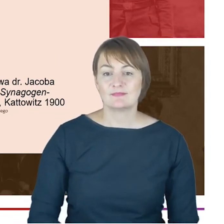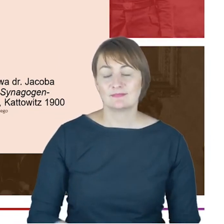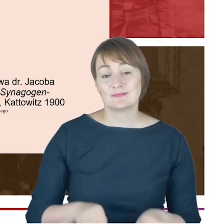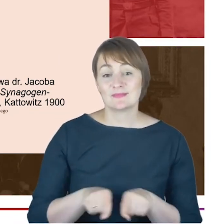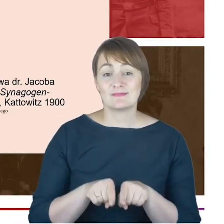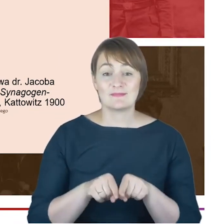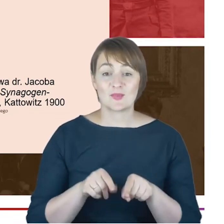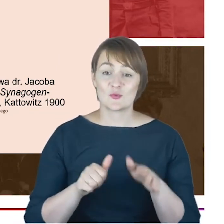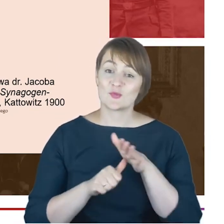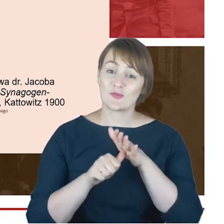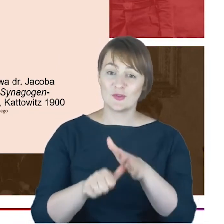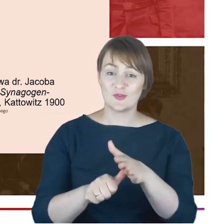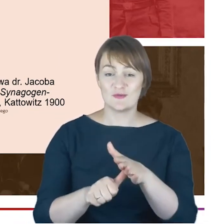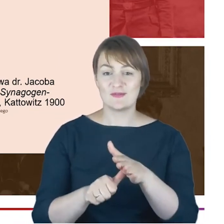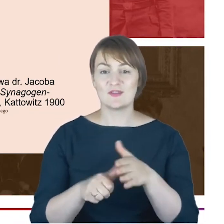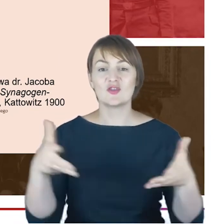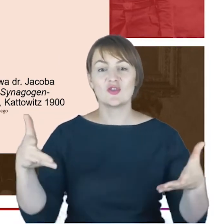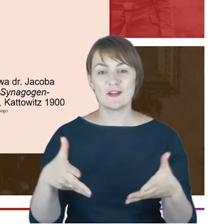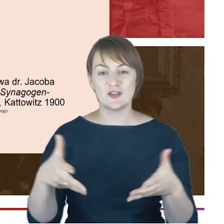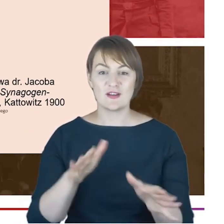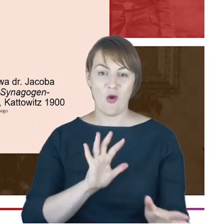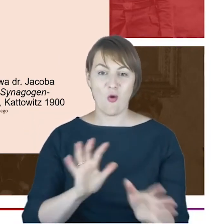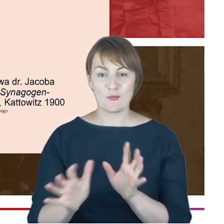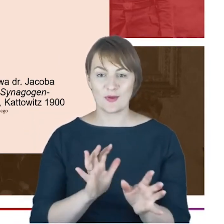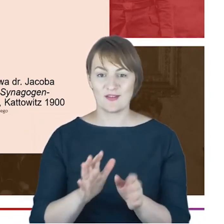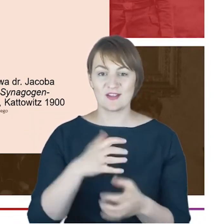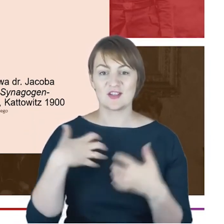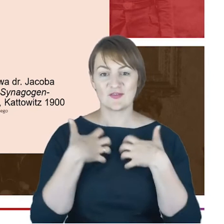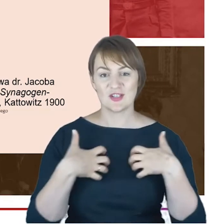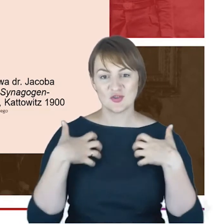mało się mówi. A w zakończeniu, Drodzy Państwo,